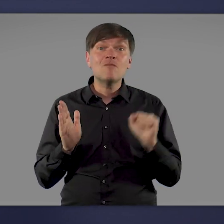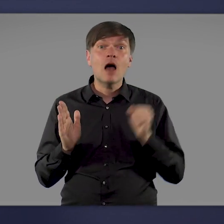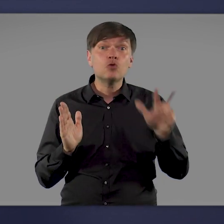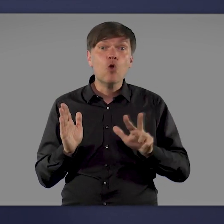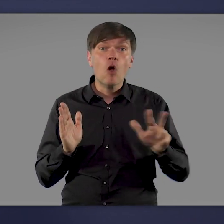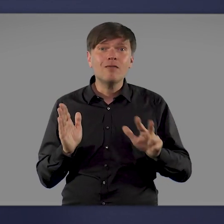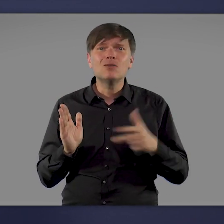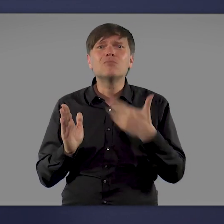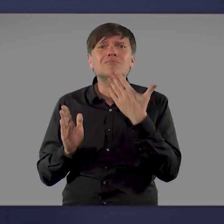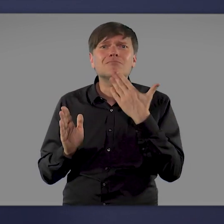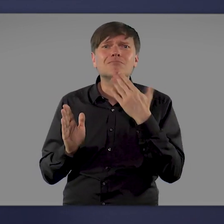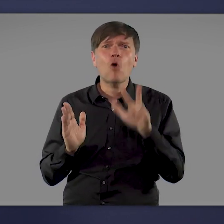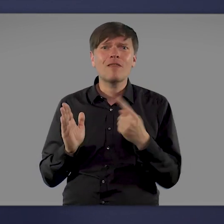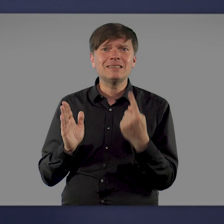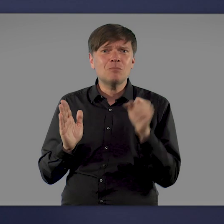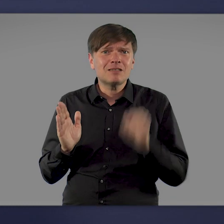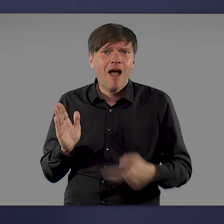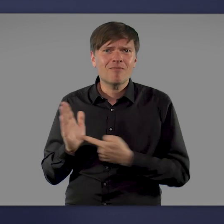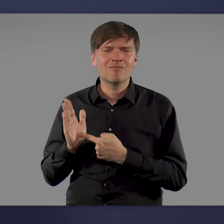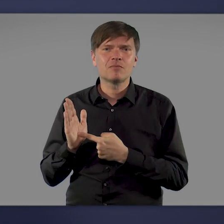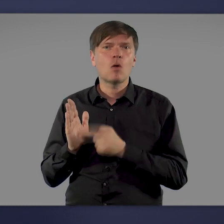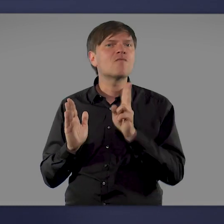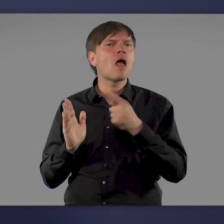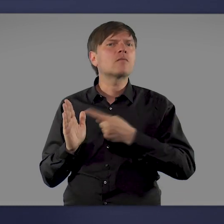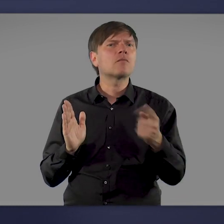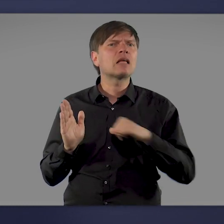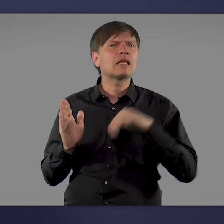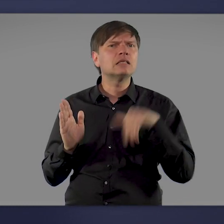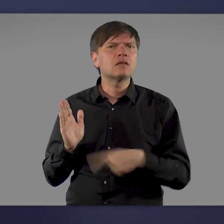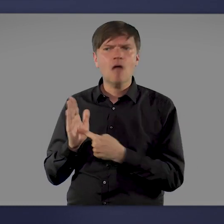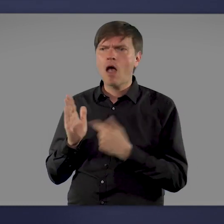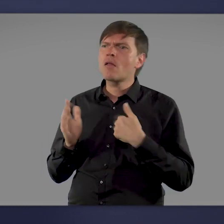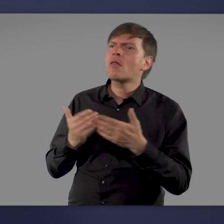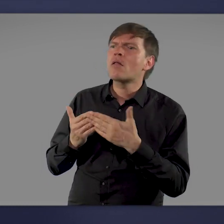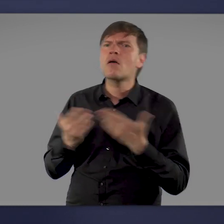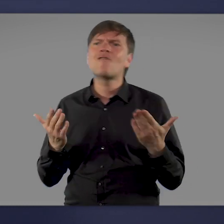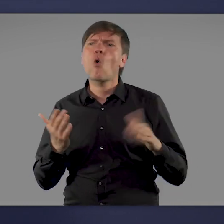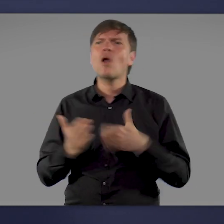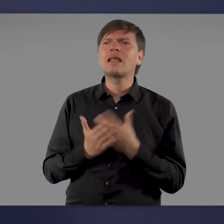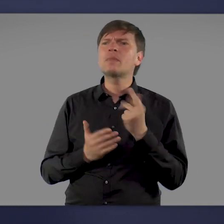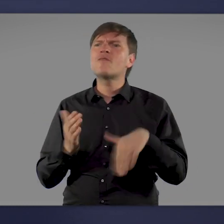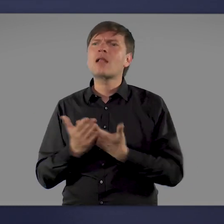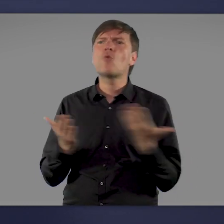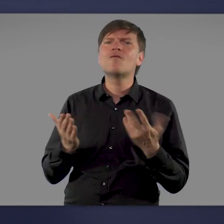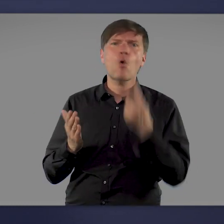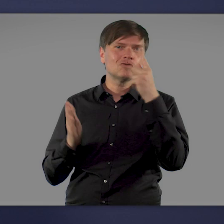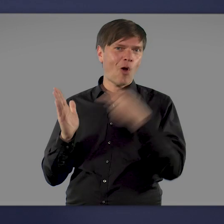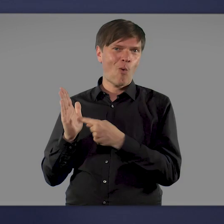es ist einfacher als man denkt. Und hier können Interessierte auch nachschauen, wo es in ihrer Nähe ein Impfangebot gibt.